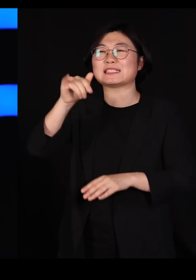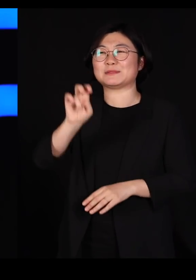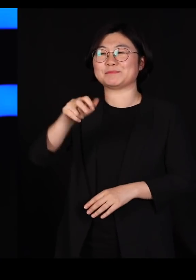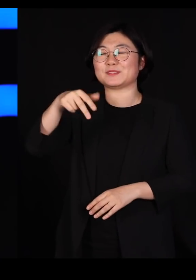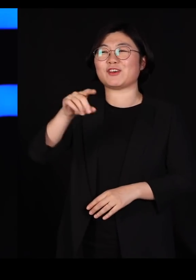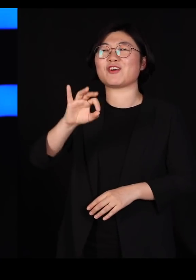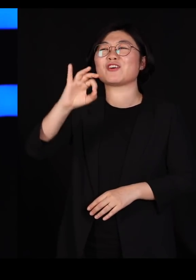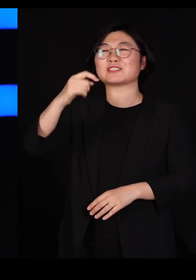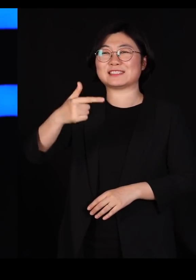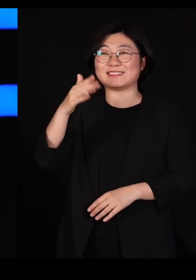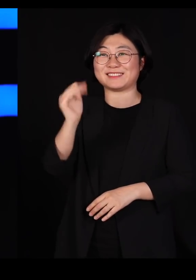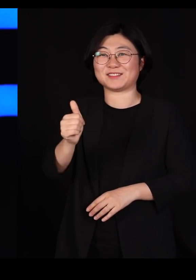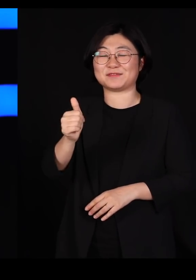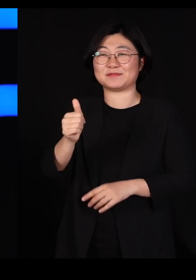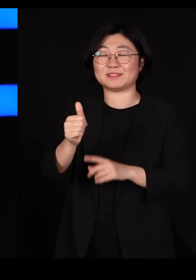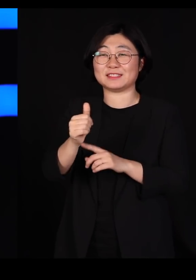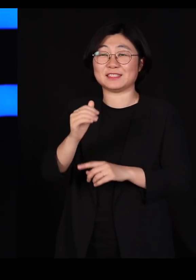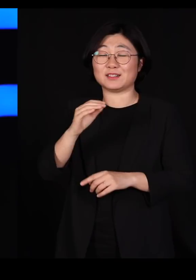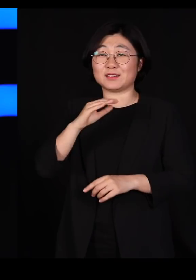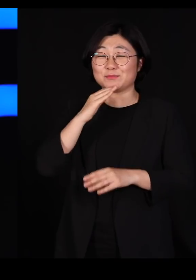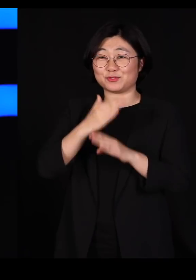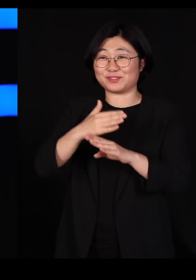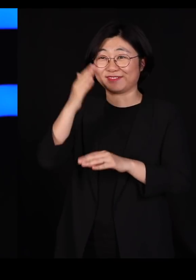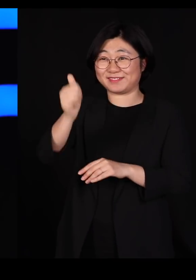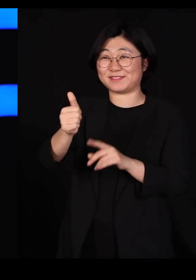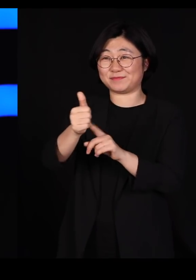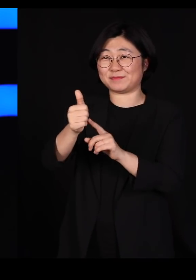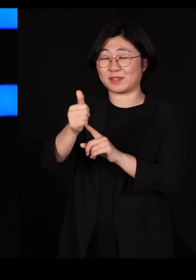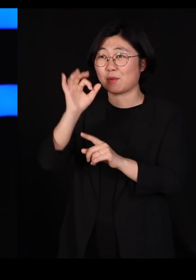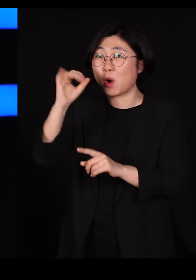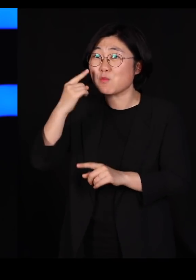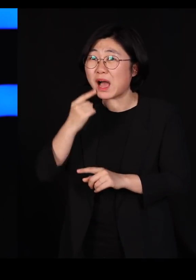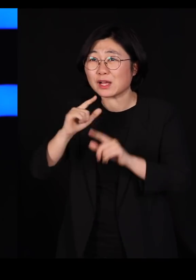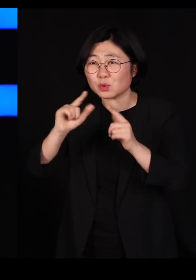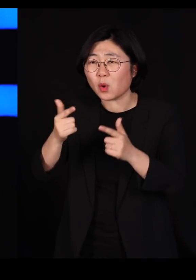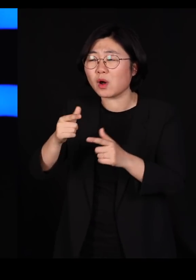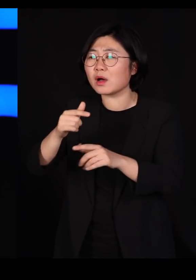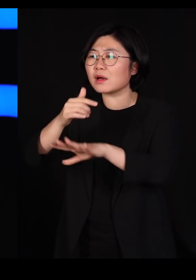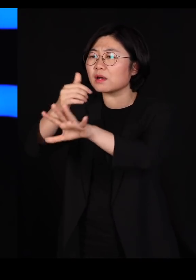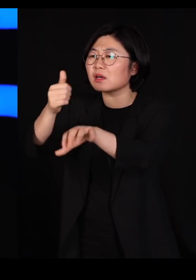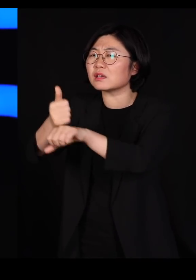김정은 위원장만 부러운 게 아니고요 그런 분들이 되게 부러웠어요